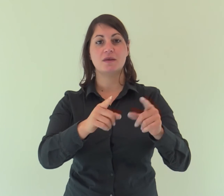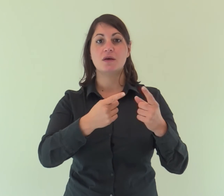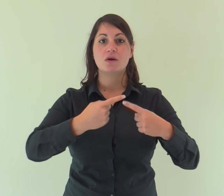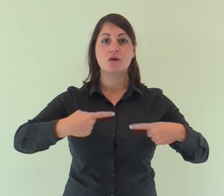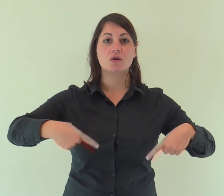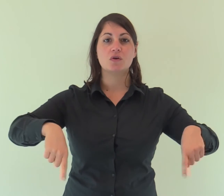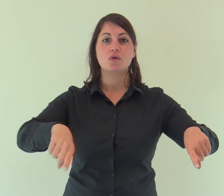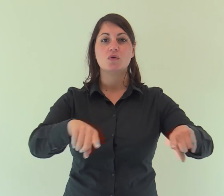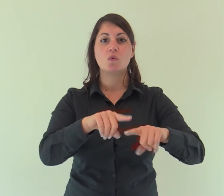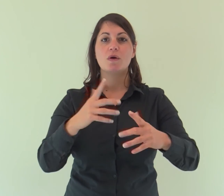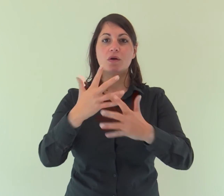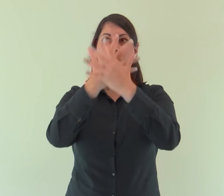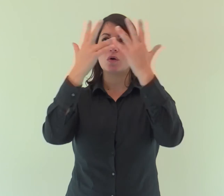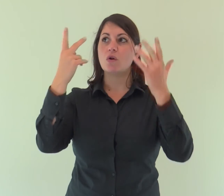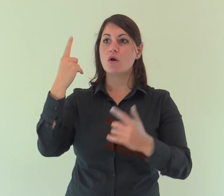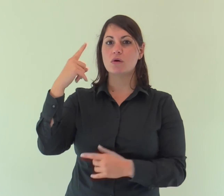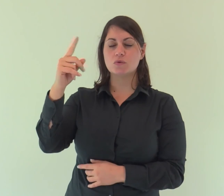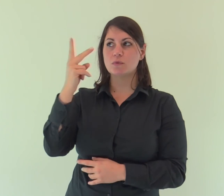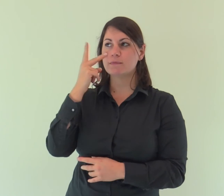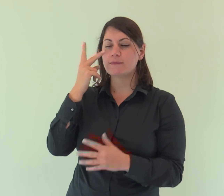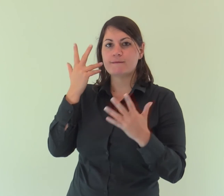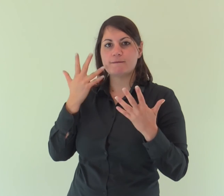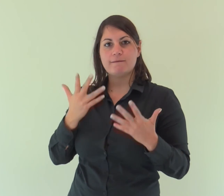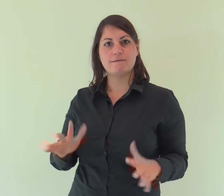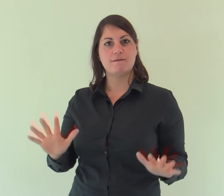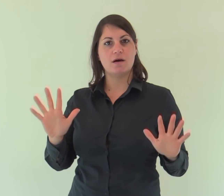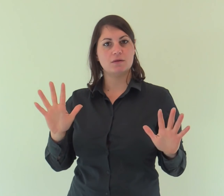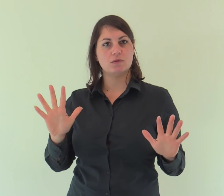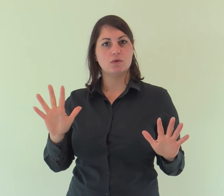e noi abbiamo contemplato la sua gloria,